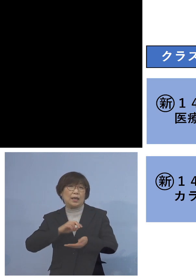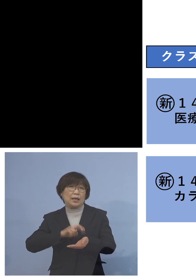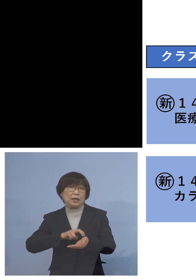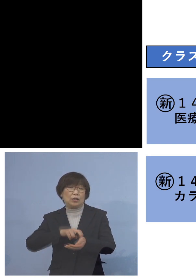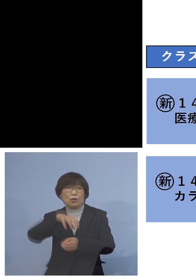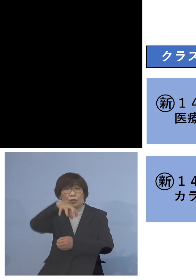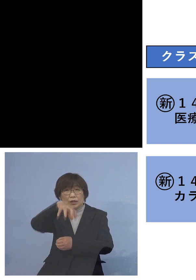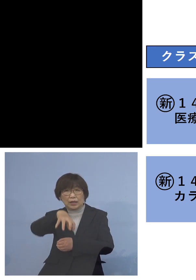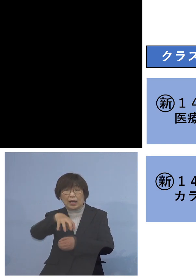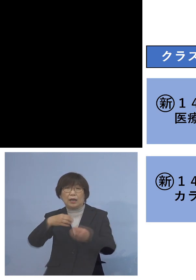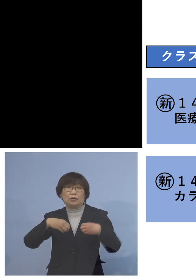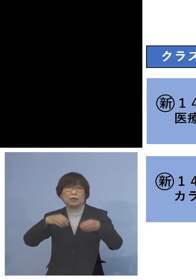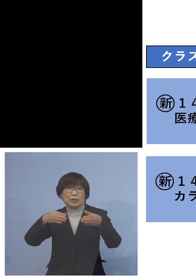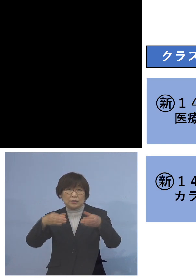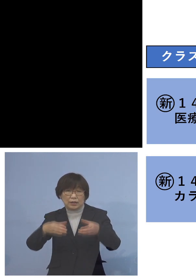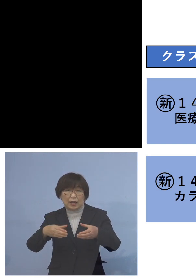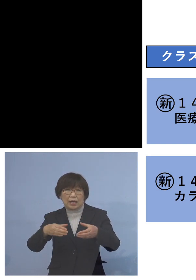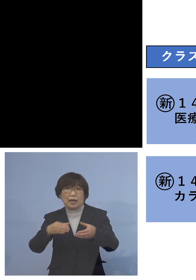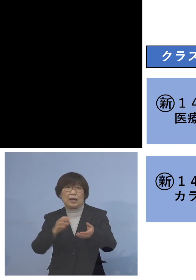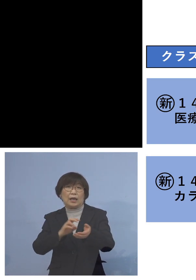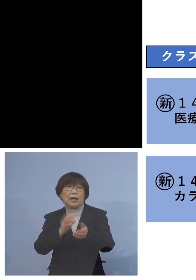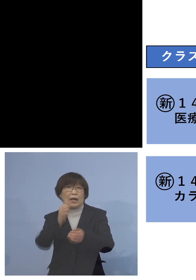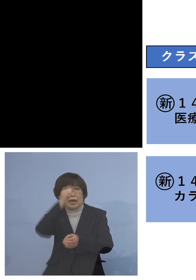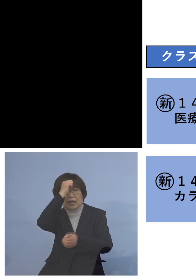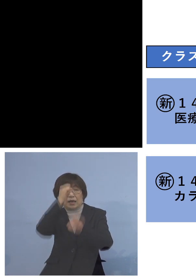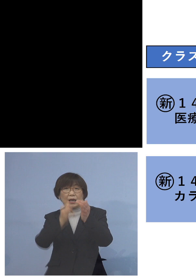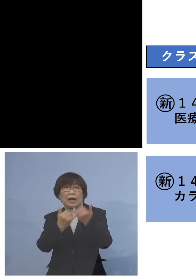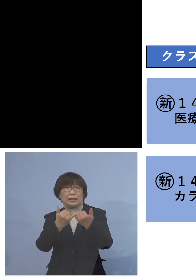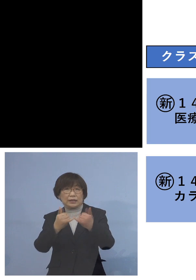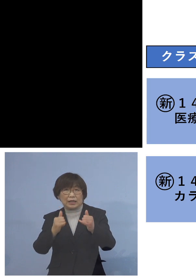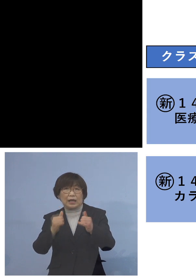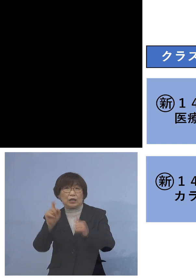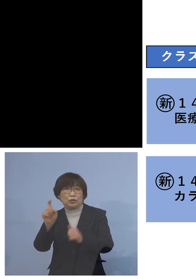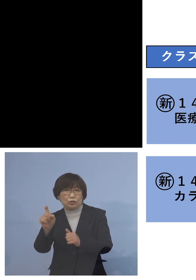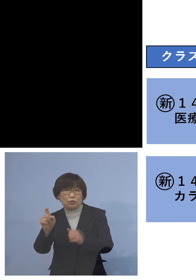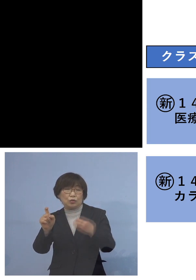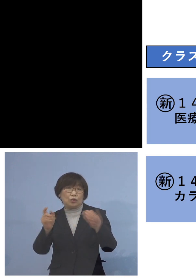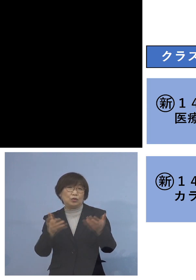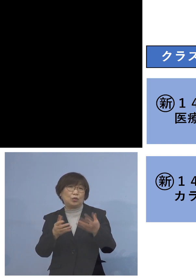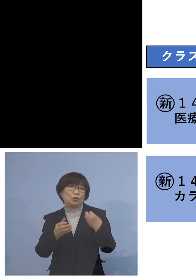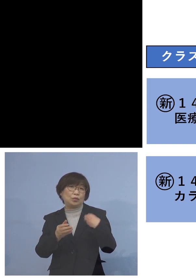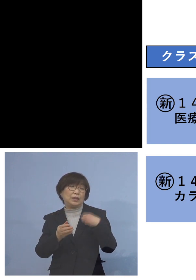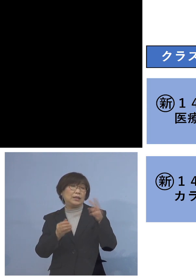患者さんが10名、職員が2名 合わせて12名のクラスター